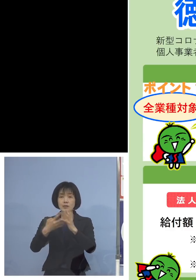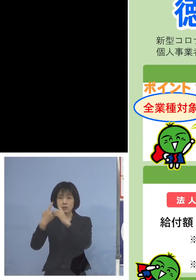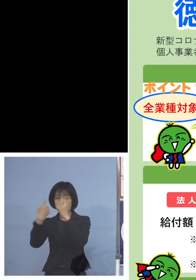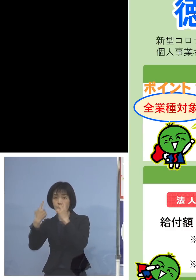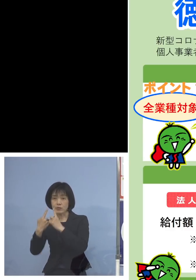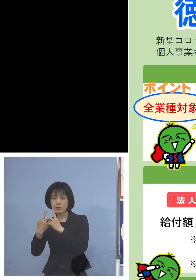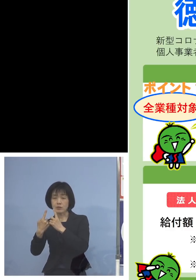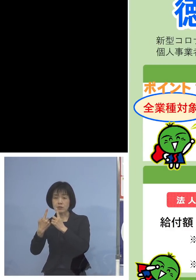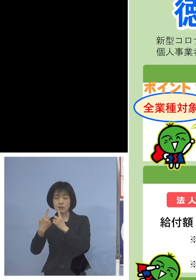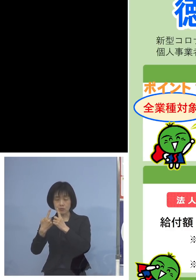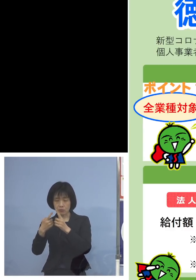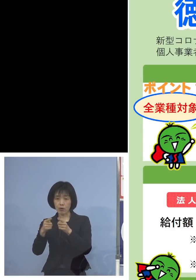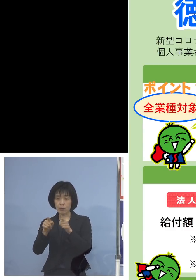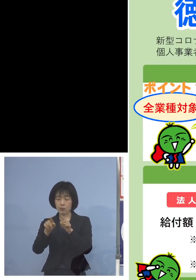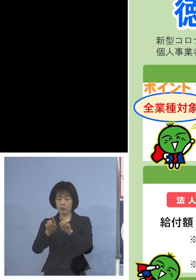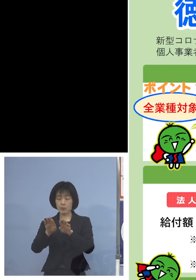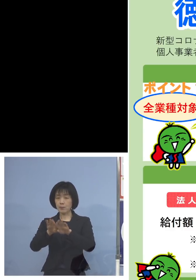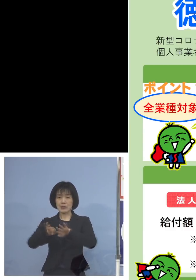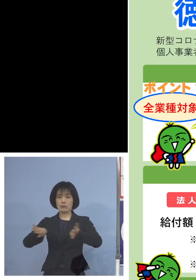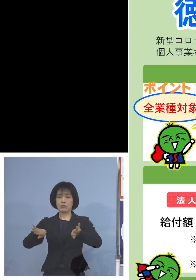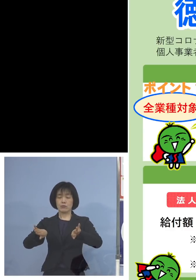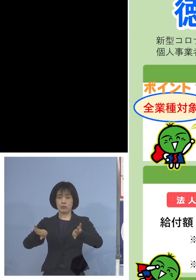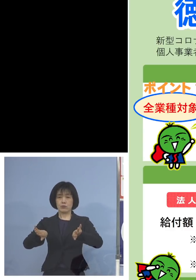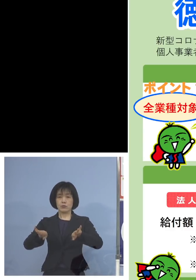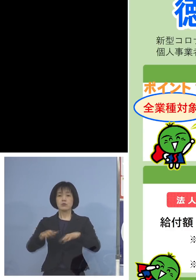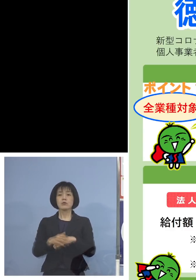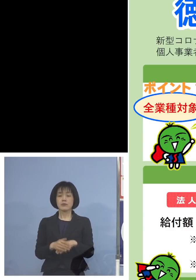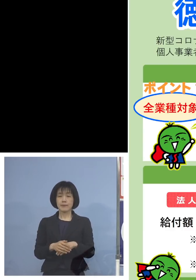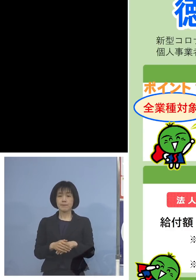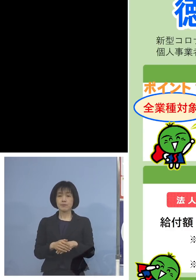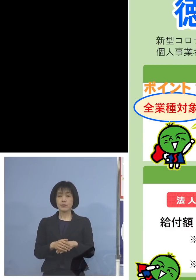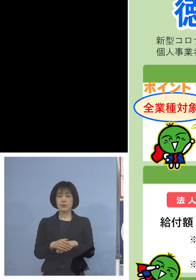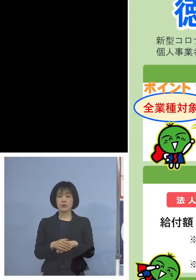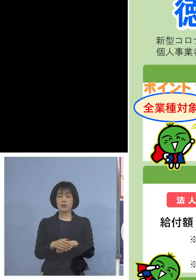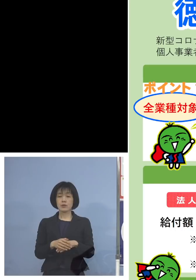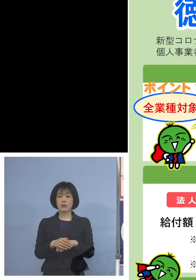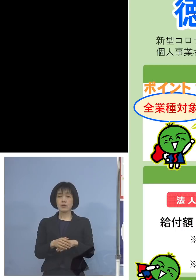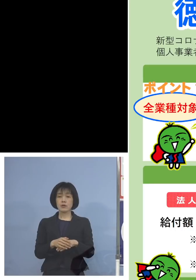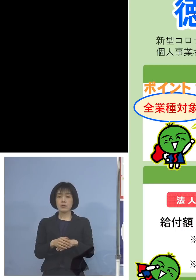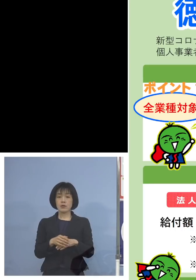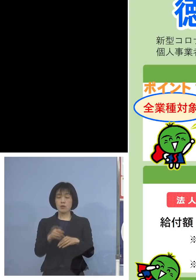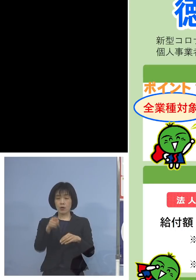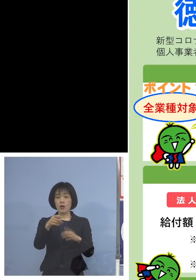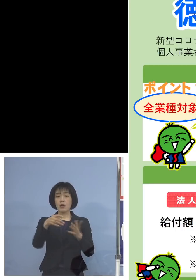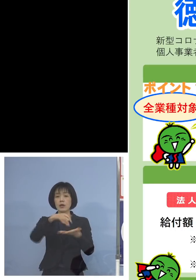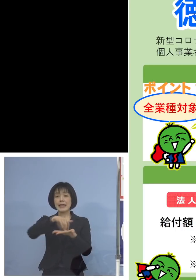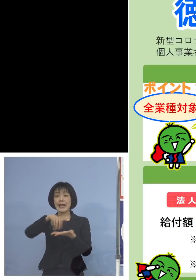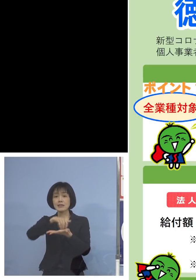分けさせていただいております 給付額の算定式がこちらにあります